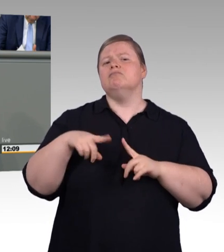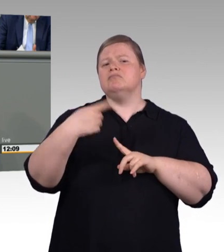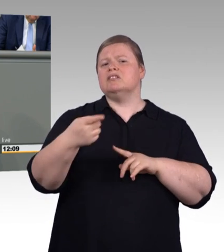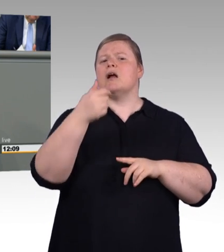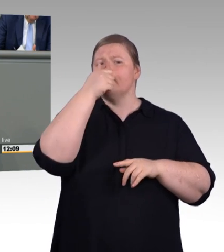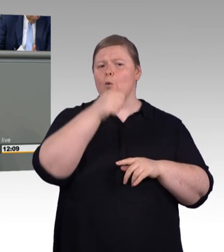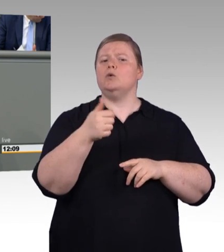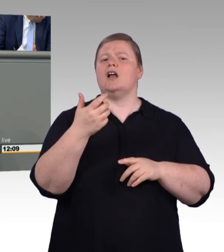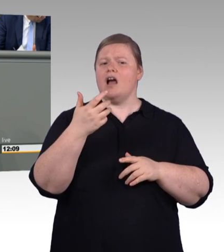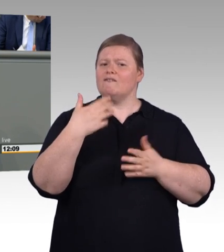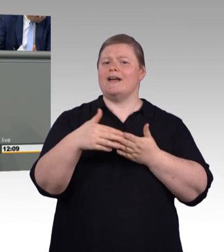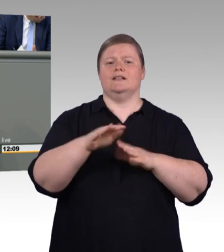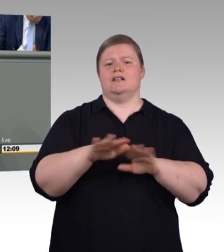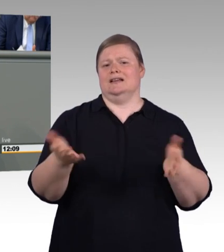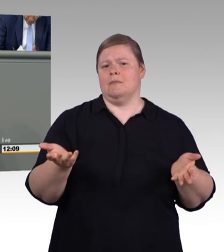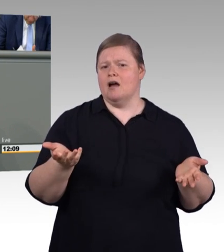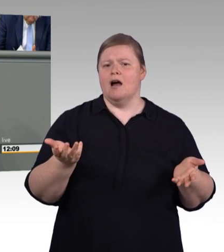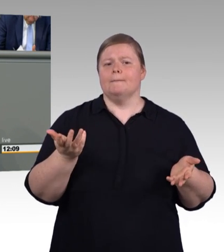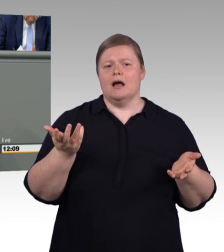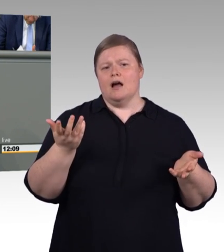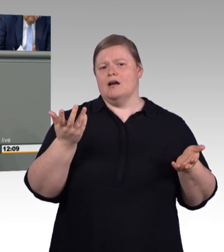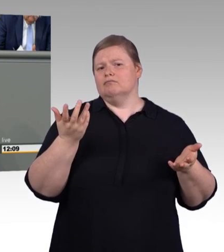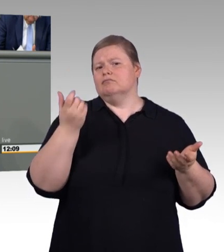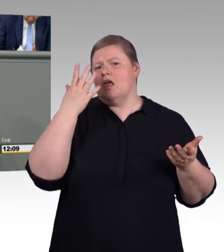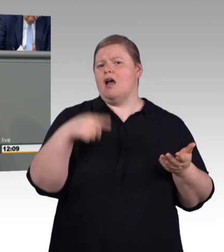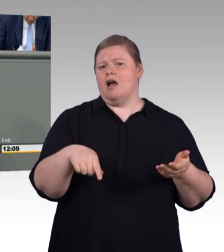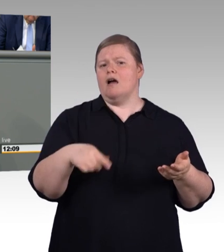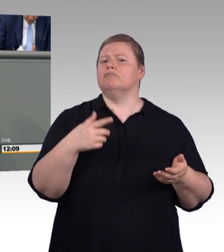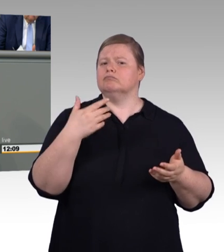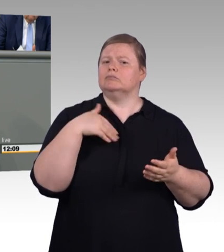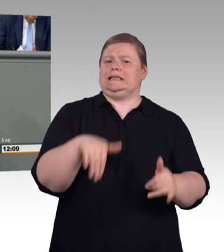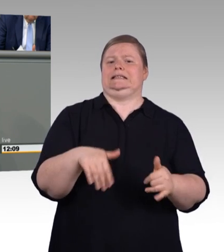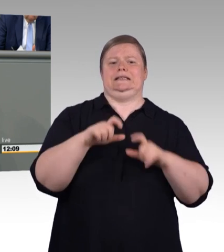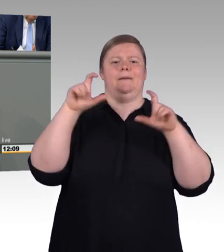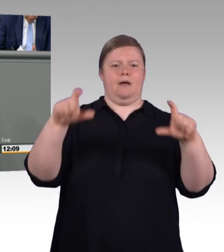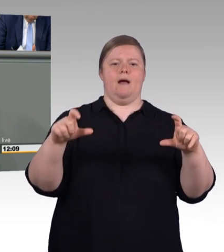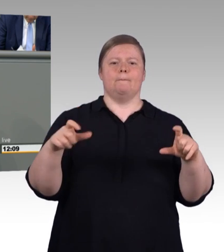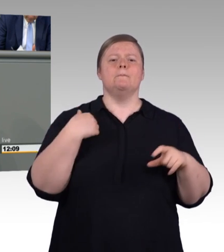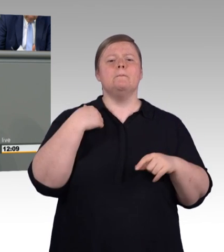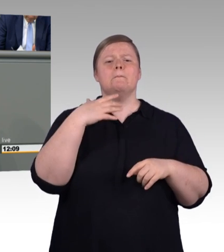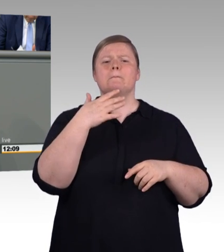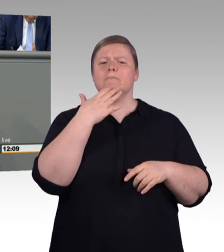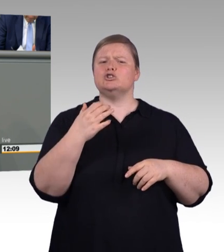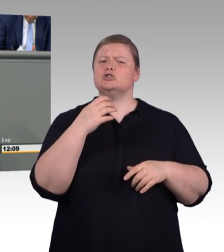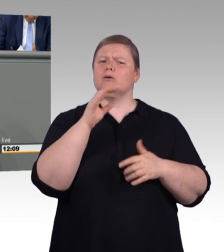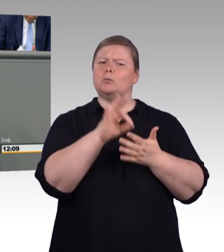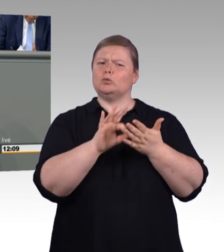Ja, und die Vertragslösungsquote stagniert. Man muss aber dazu auch sagen, dass 50 Prozent davon